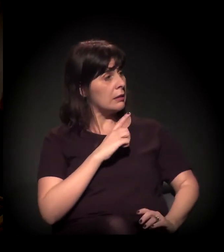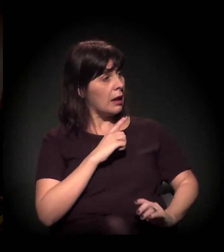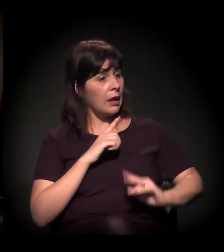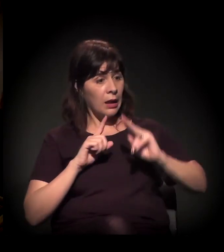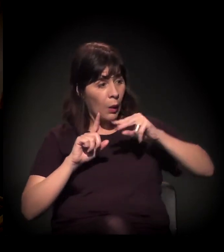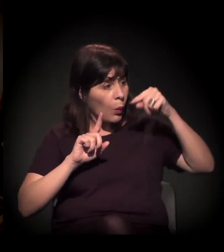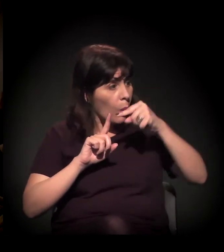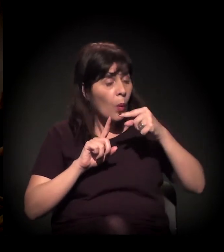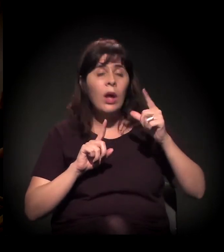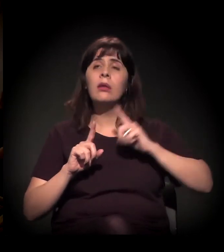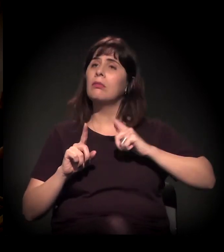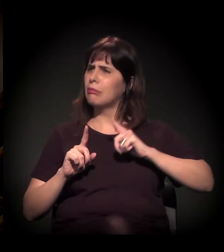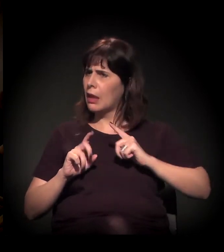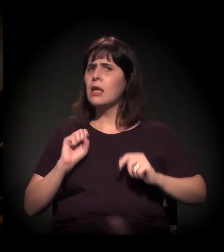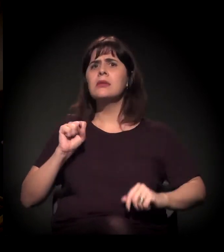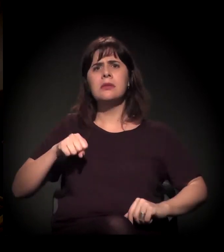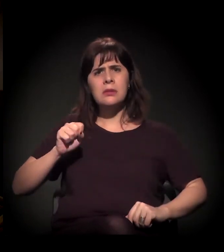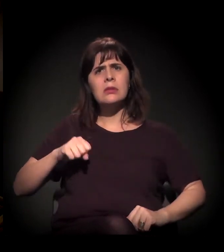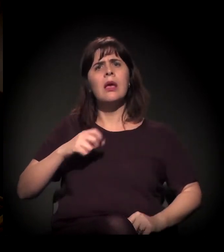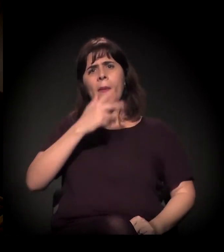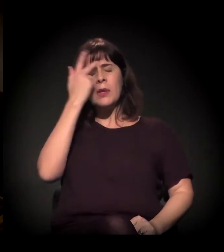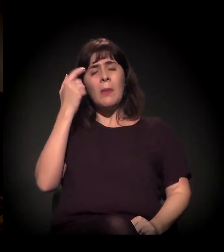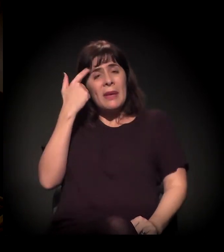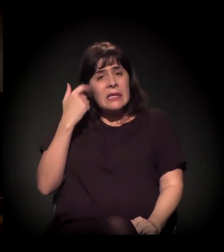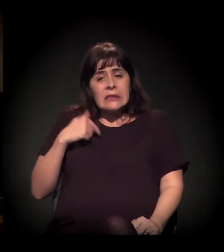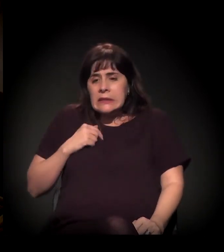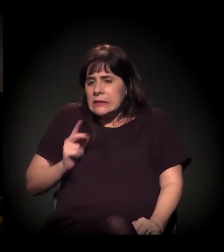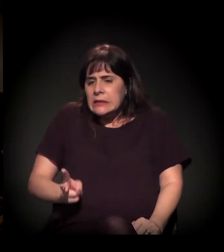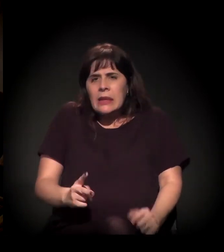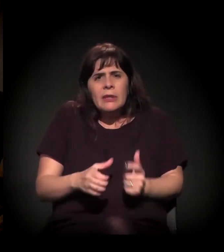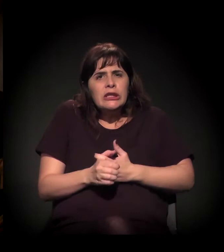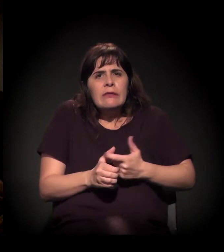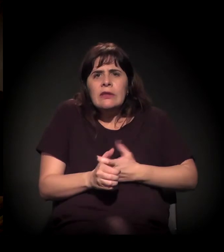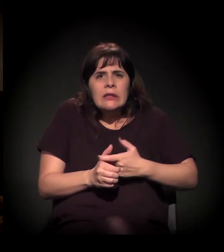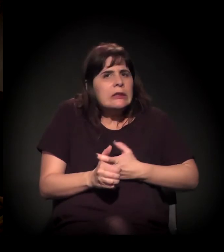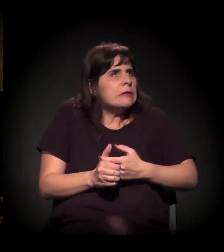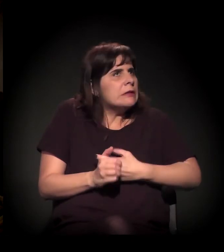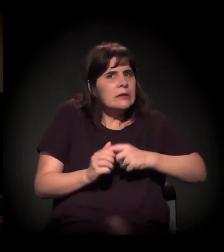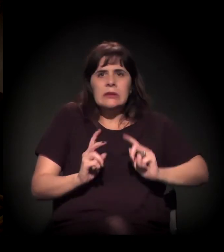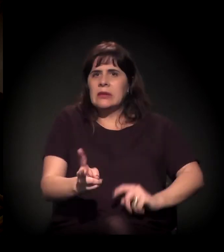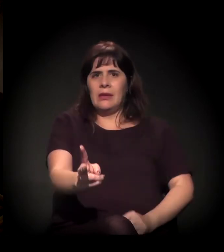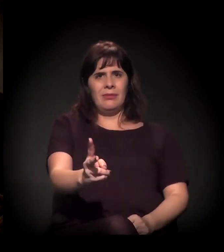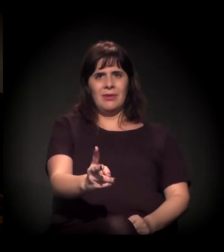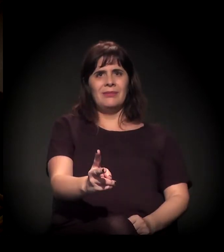que ele deve alguma coisa e não que devem a ele?